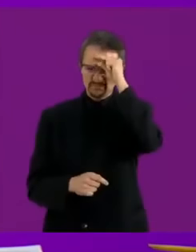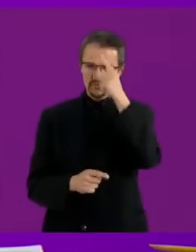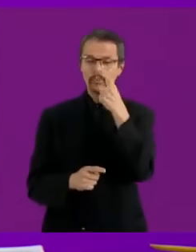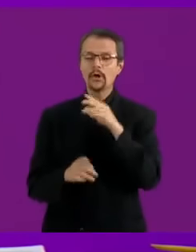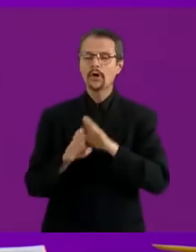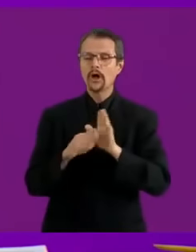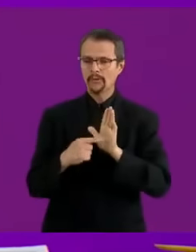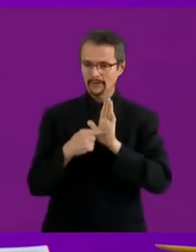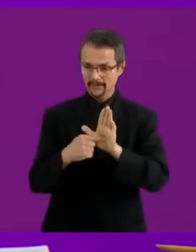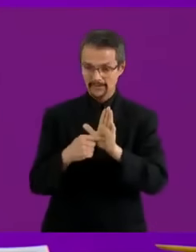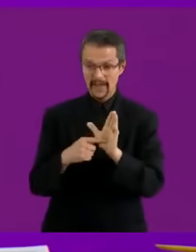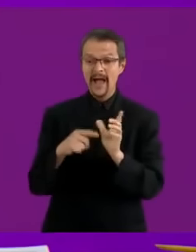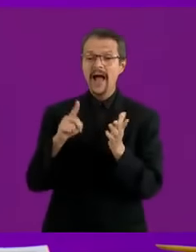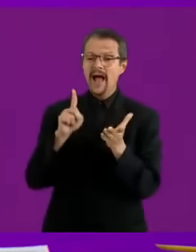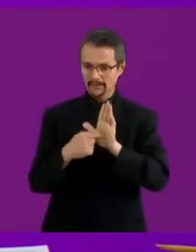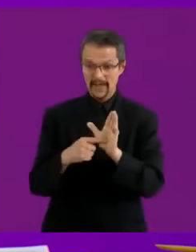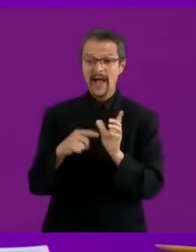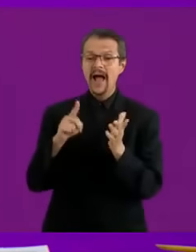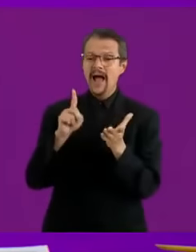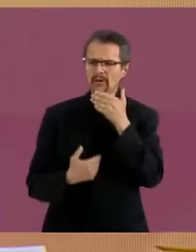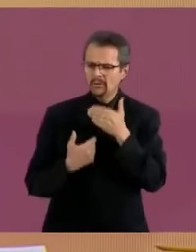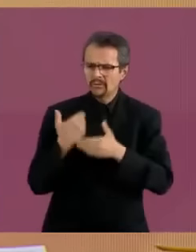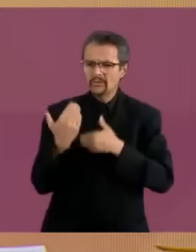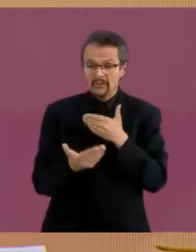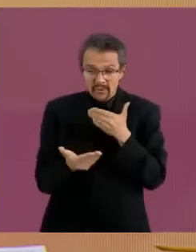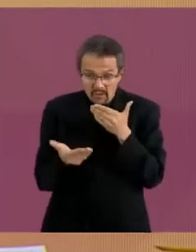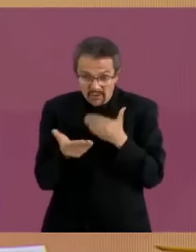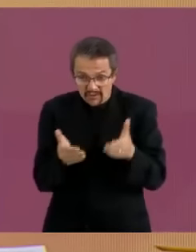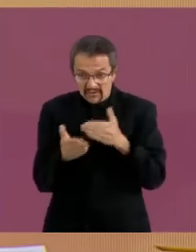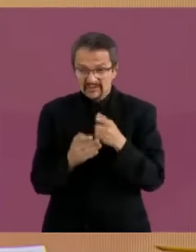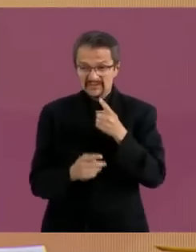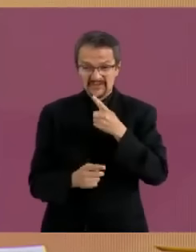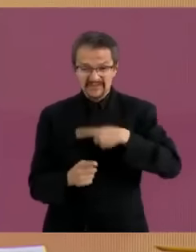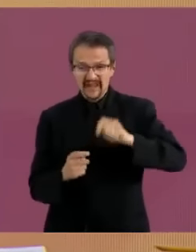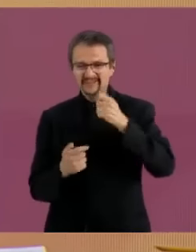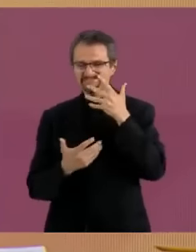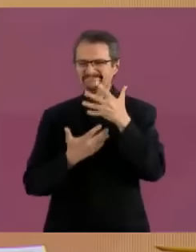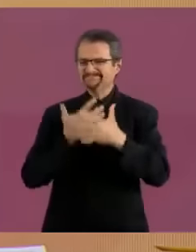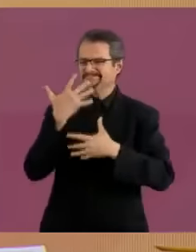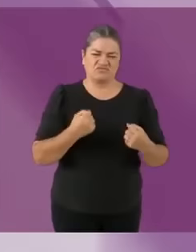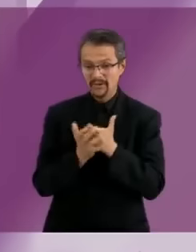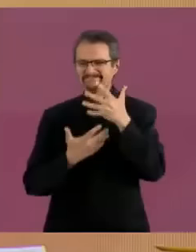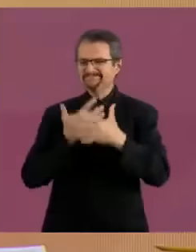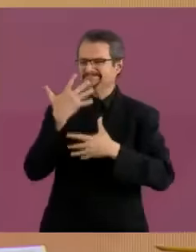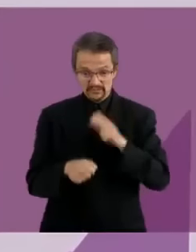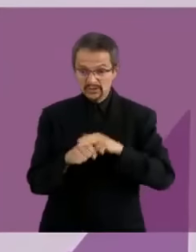Podrán ir a un médico... meco Vamos a tener que echar mano... a tu ano